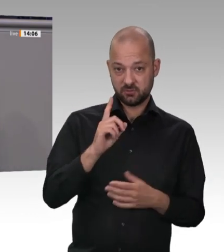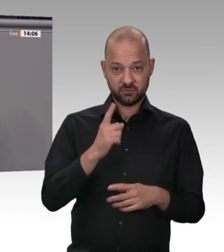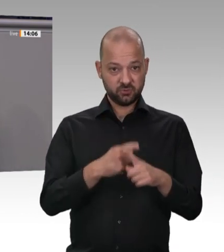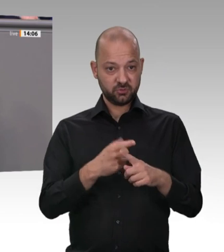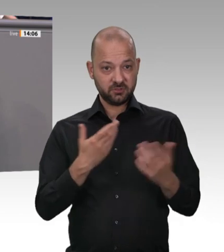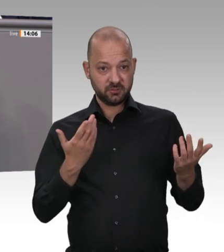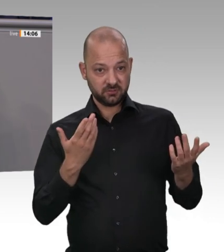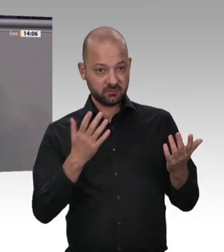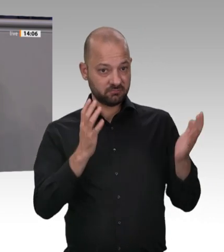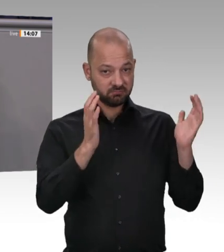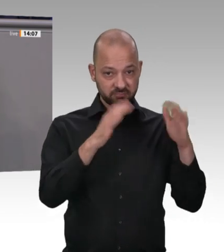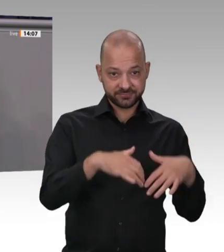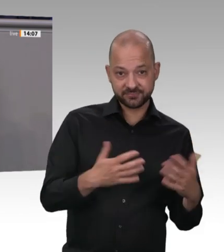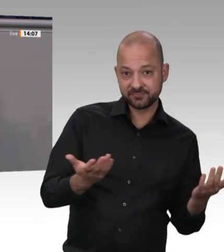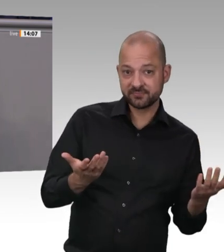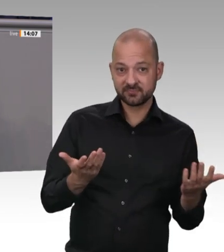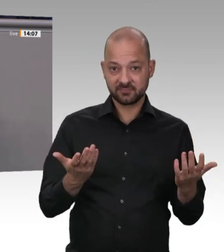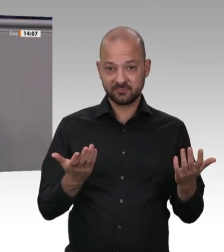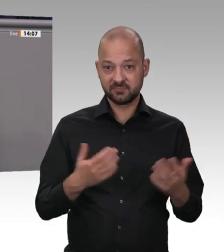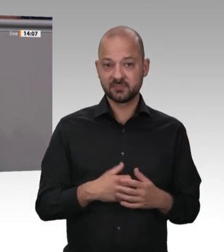Zustände zu beseitigen;